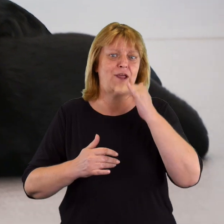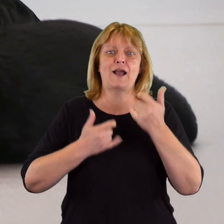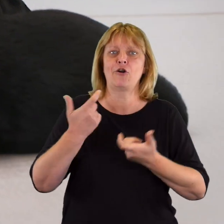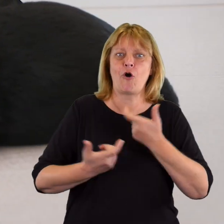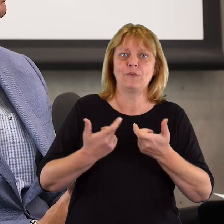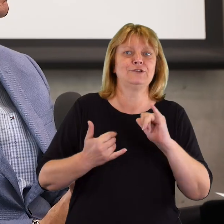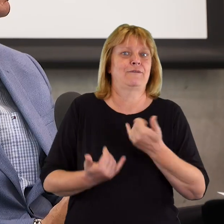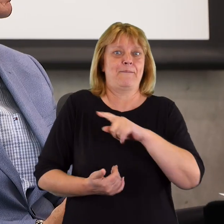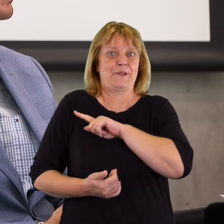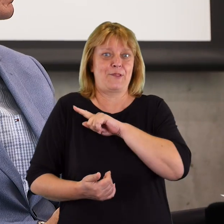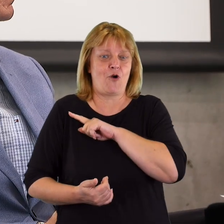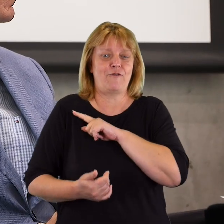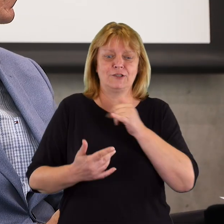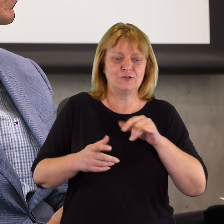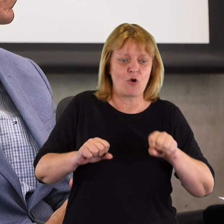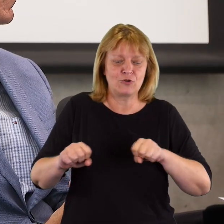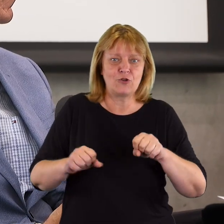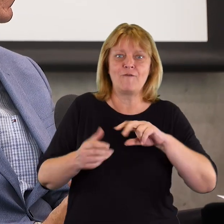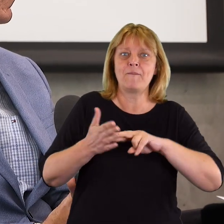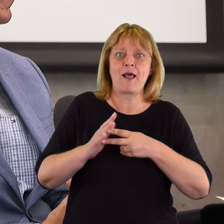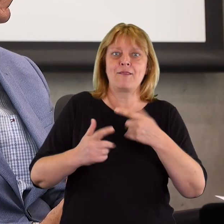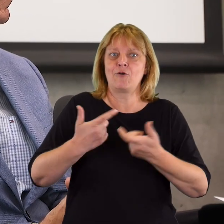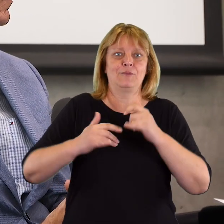jak ją wdrażać, w jaki sposób jej pilnować, koordynować, planować.